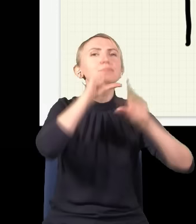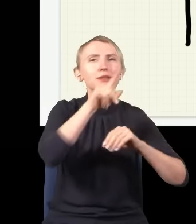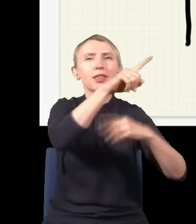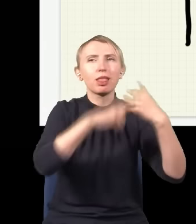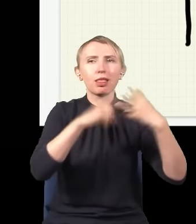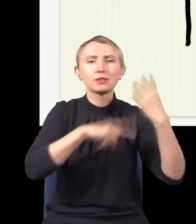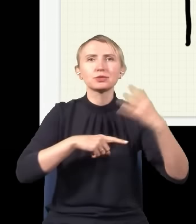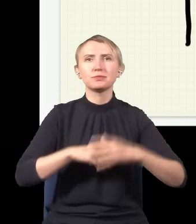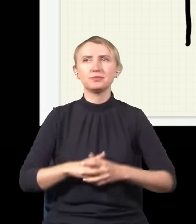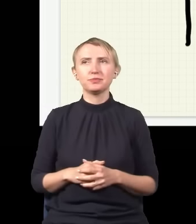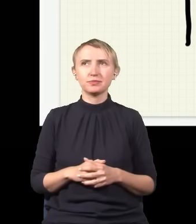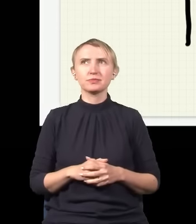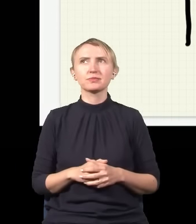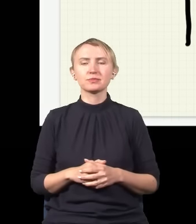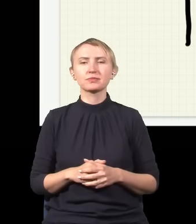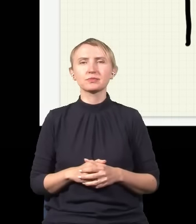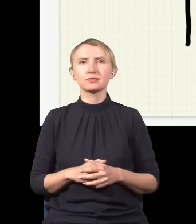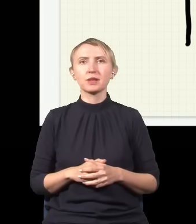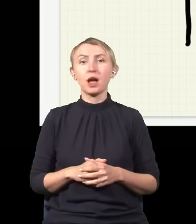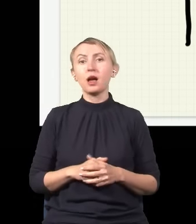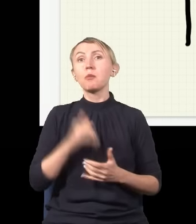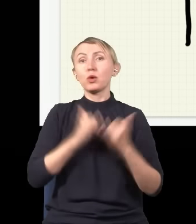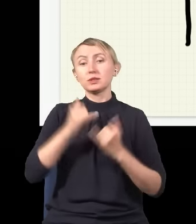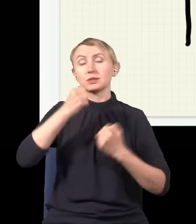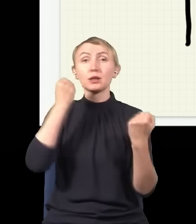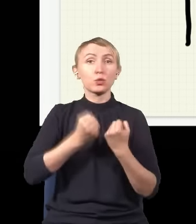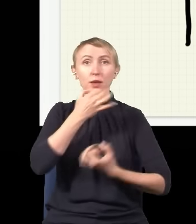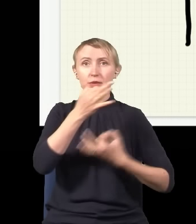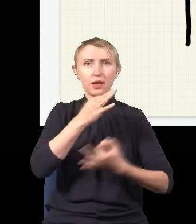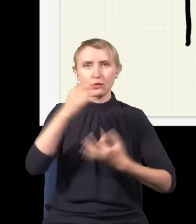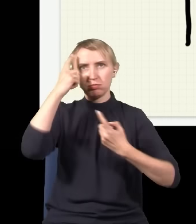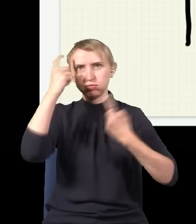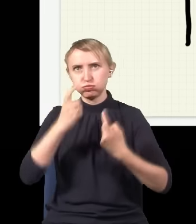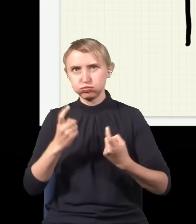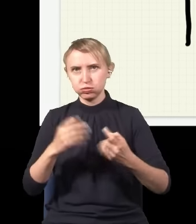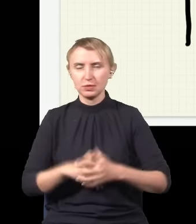dlatego że zadawanie zbyt trudnych pytań doprowadzi do bólu głowy. Natomiast taka jest rzeczywistość.